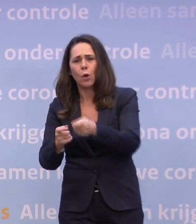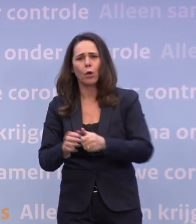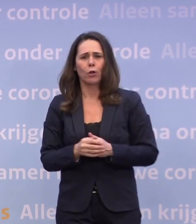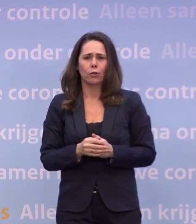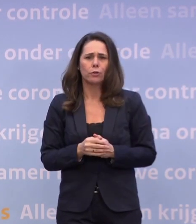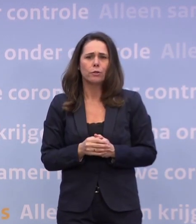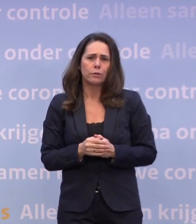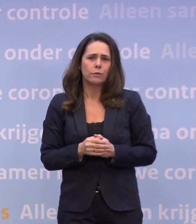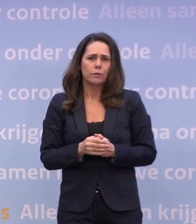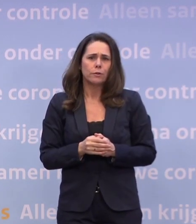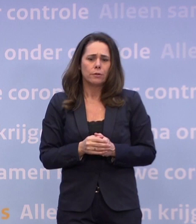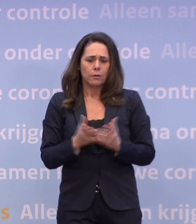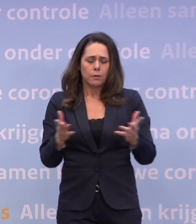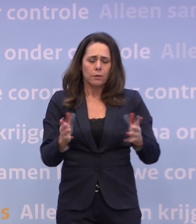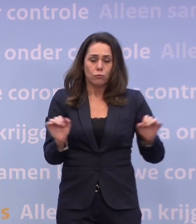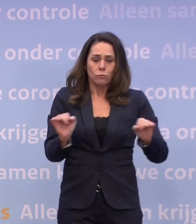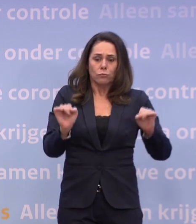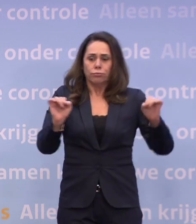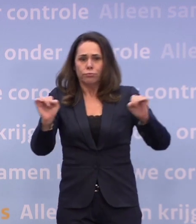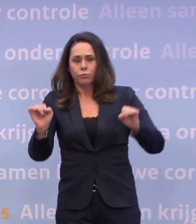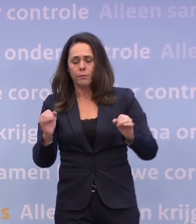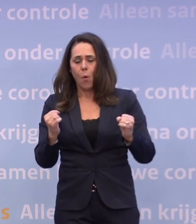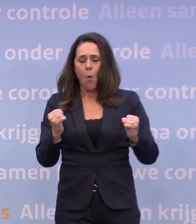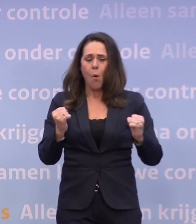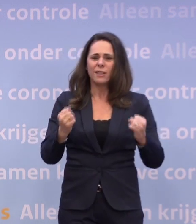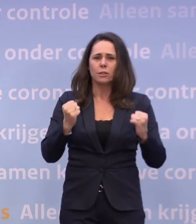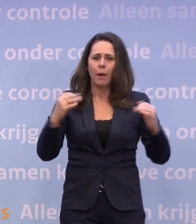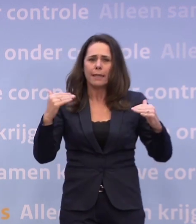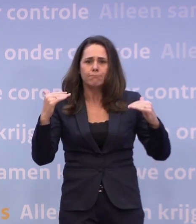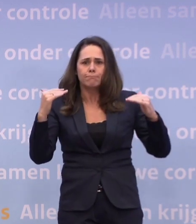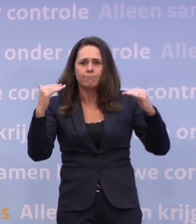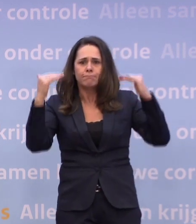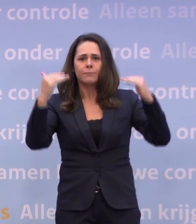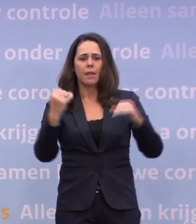De drukte en hoogspanning van dit jaar stapelt op. Het werk wordt zwaarder...